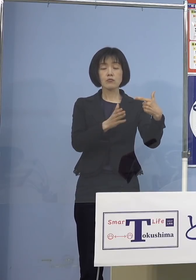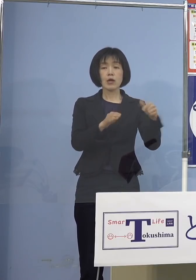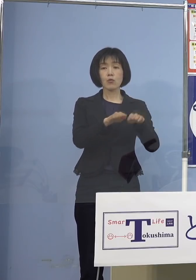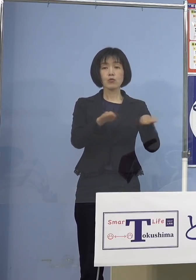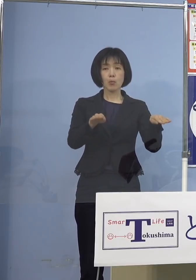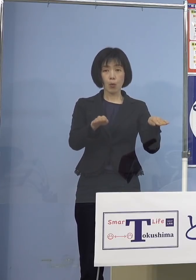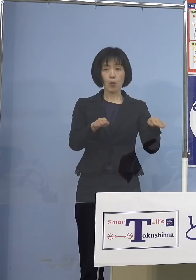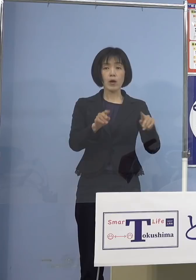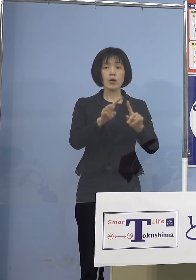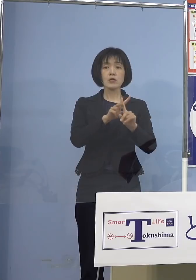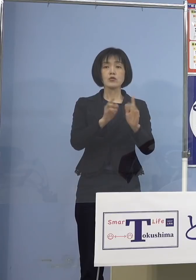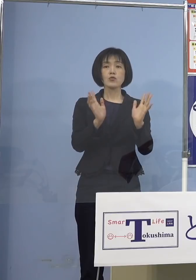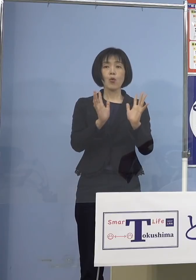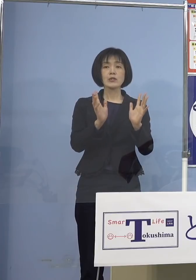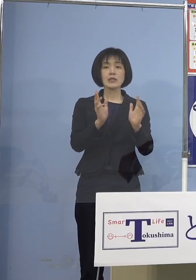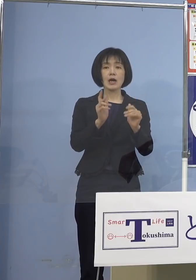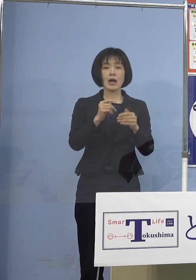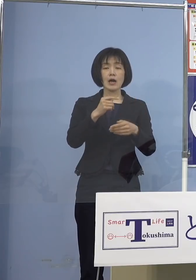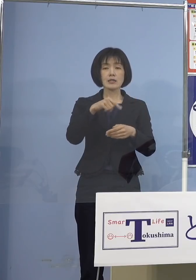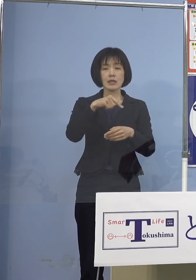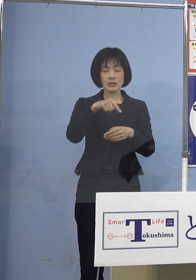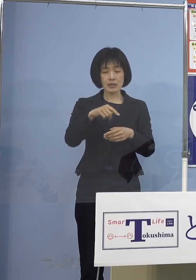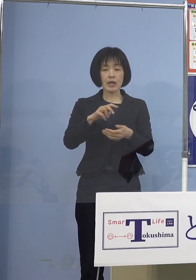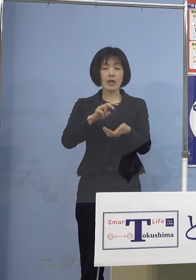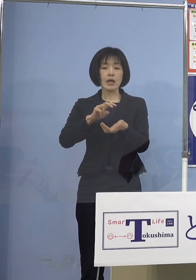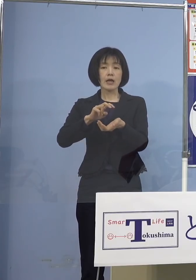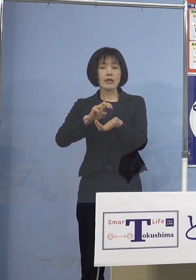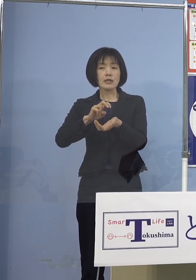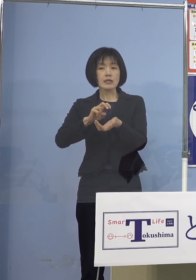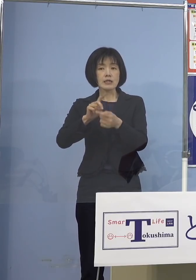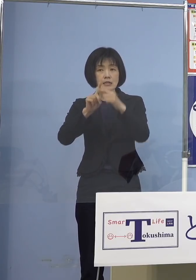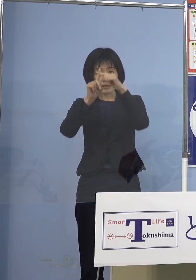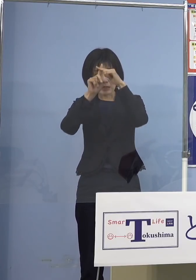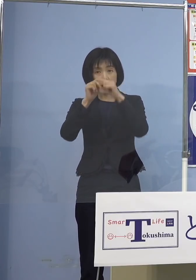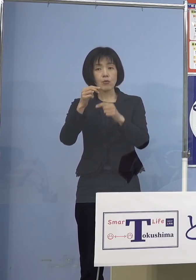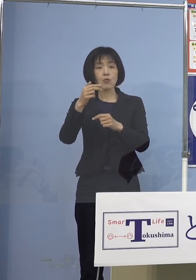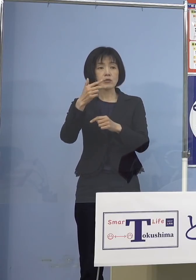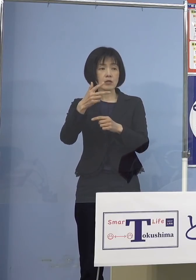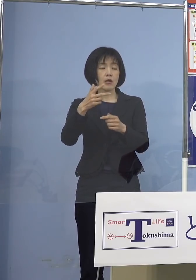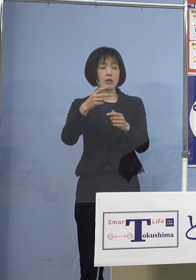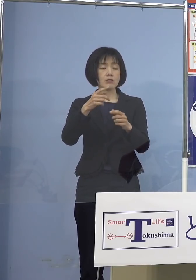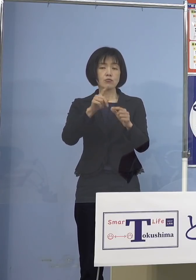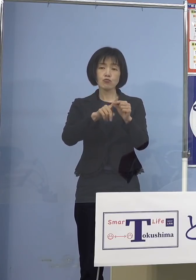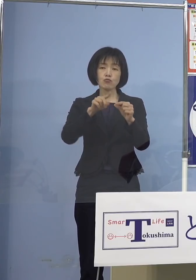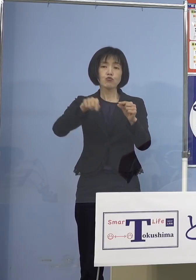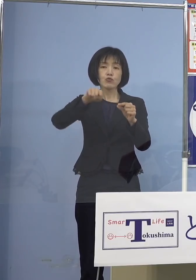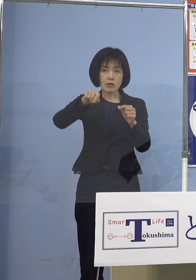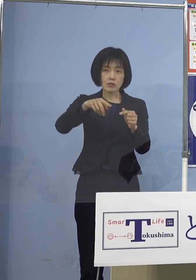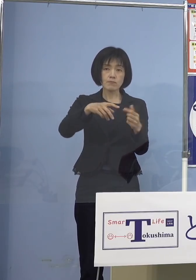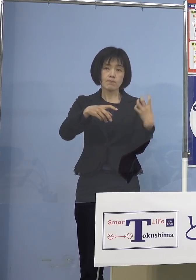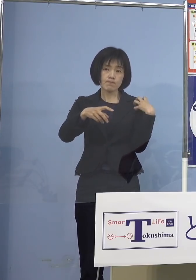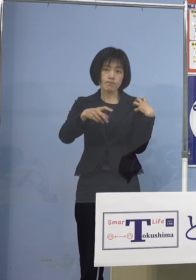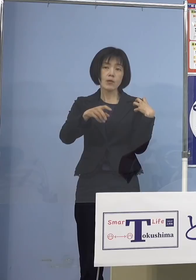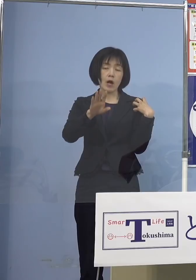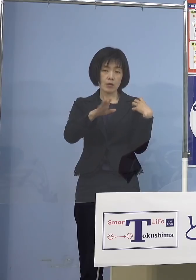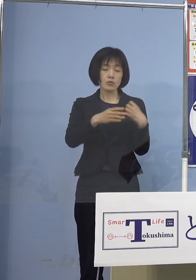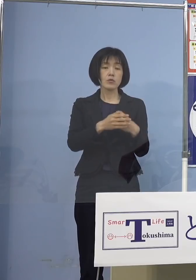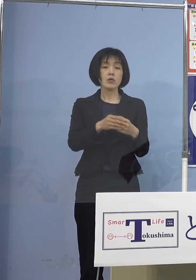小児科の先生中心 あるいはその看護師さんたち 中心ということになりますので そうなると小児科医のないところは